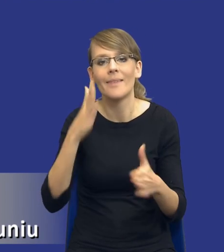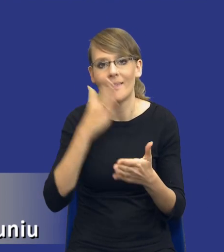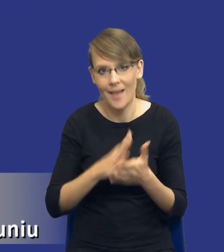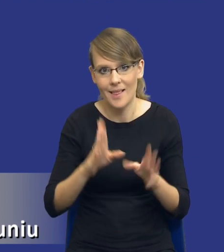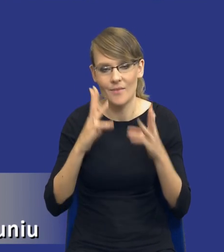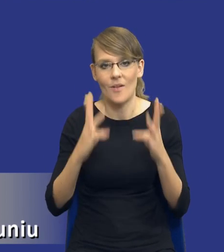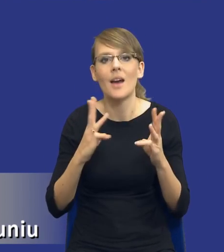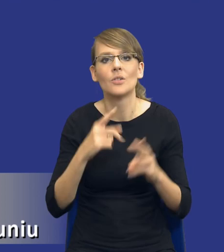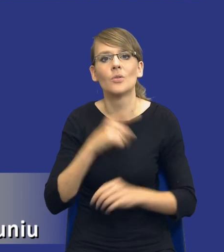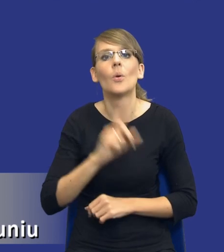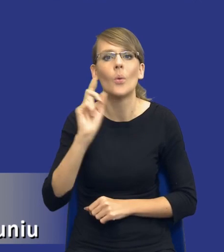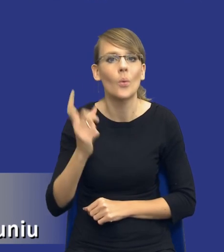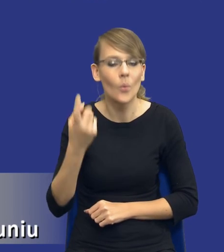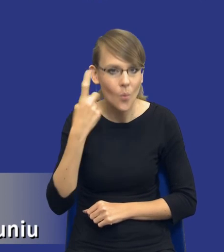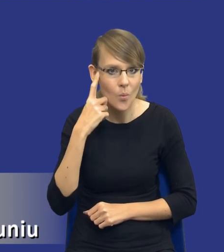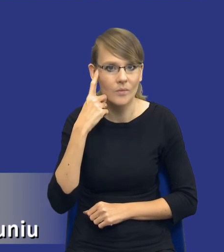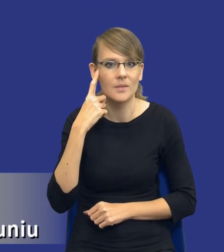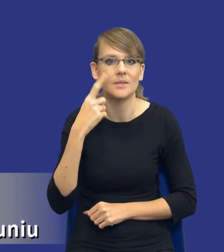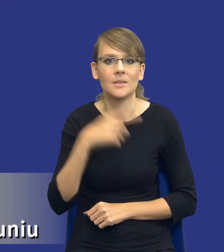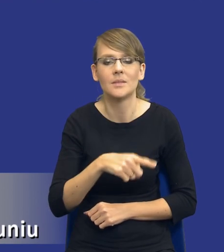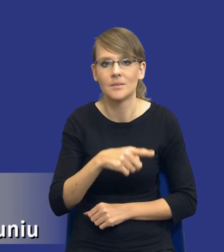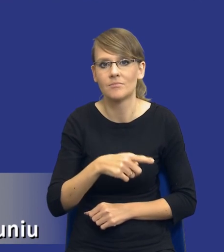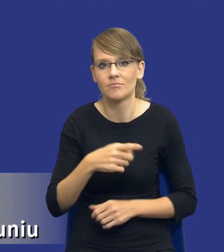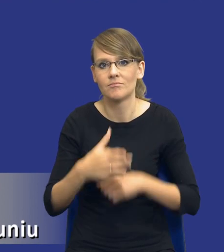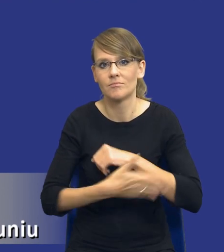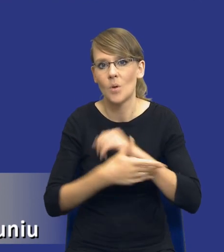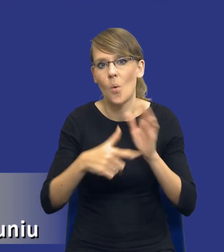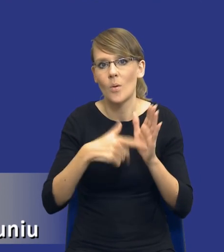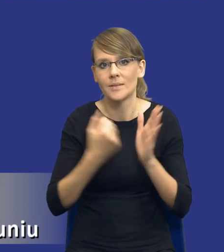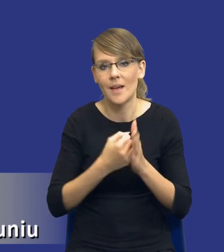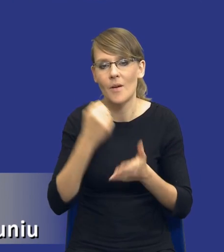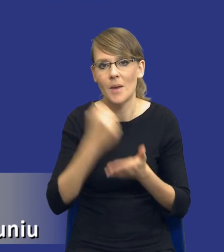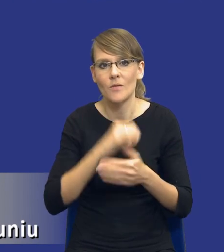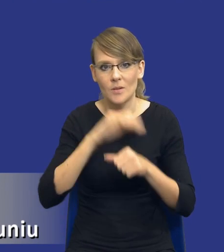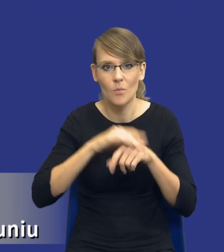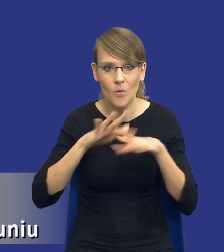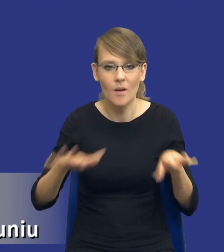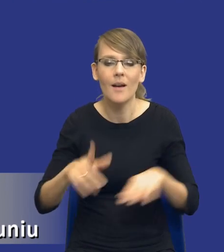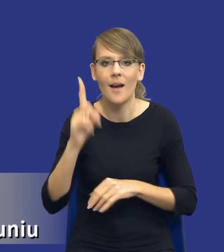głównym, wiadomo, przedmiotem ustawy prawo zamówień publicznych. Jednak bardzo dobrze się dzieje, że